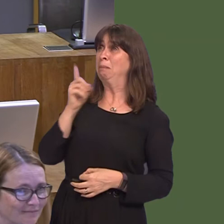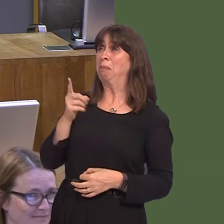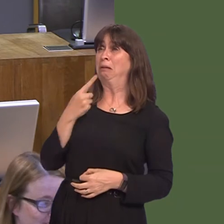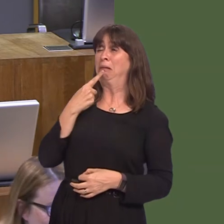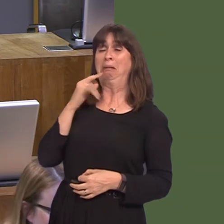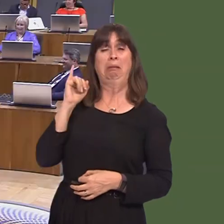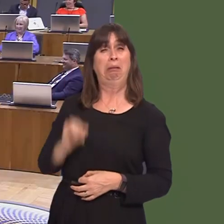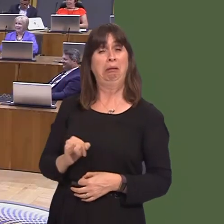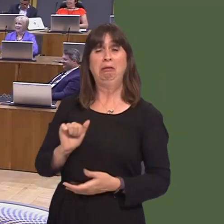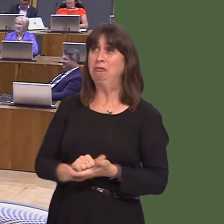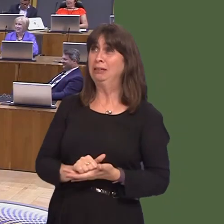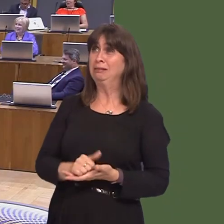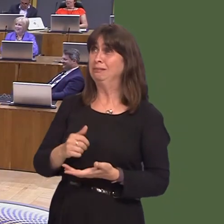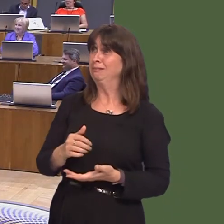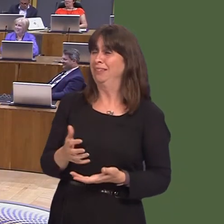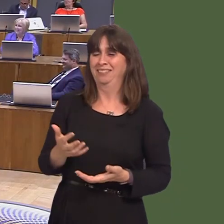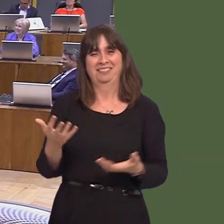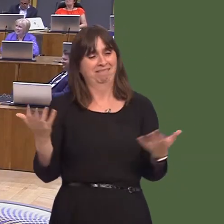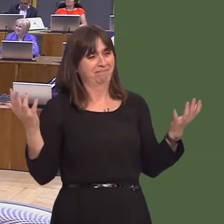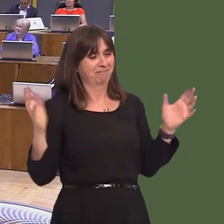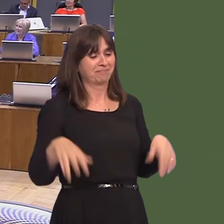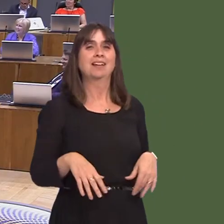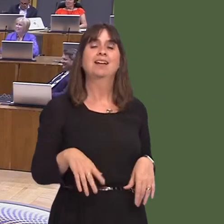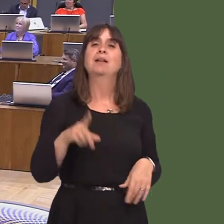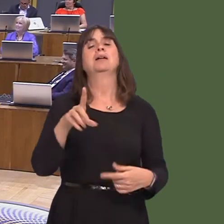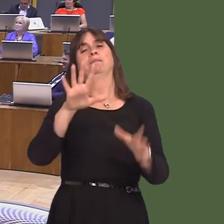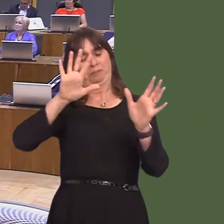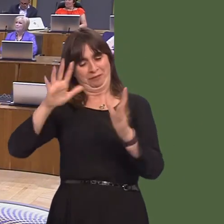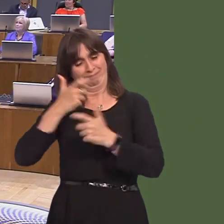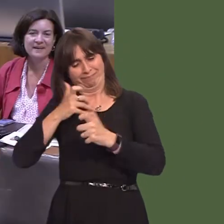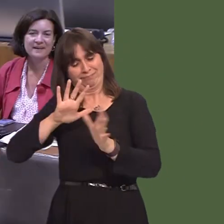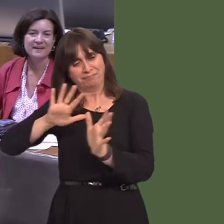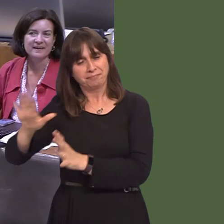of Japanese knotweed. There's an important point here: knotweed